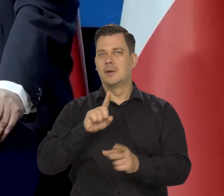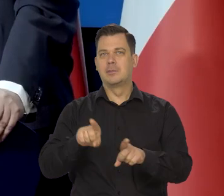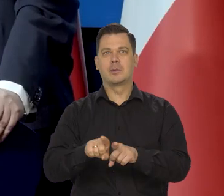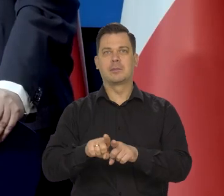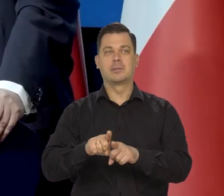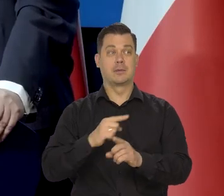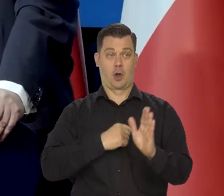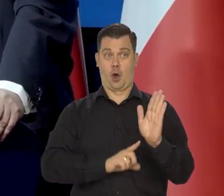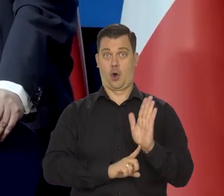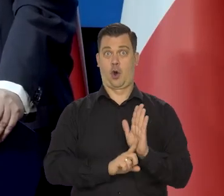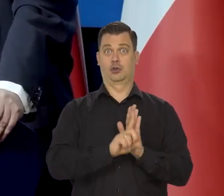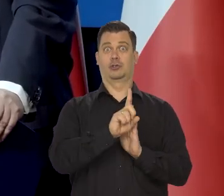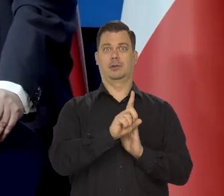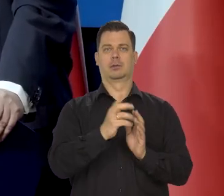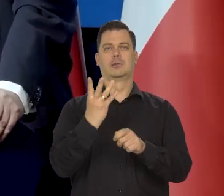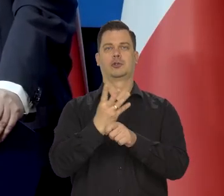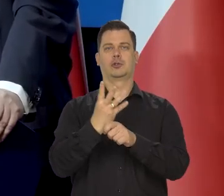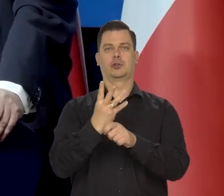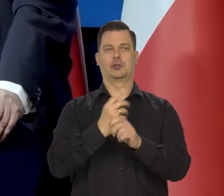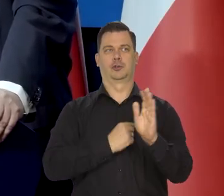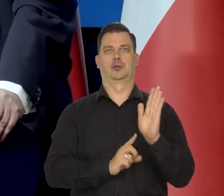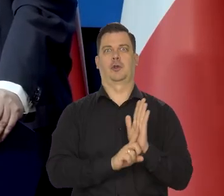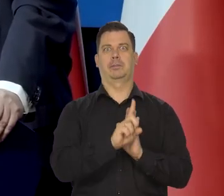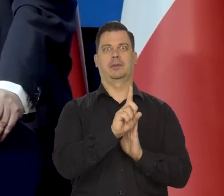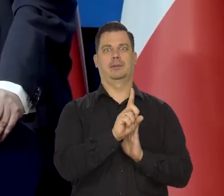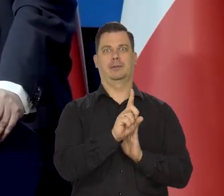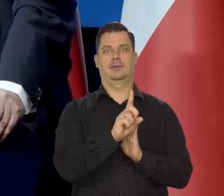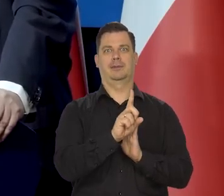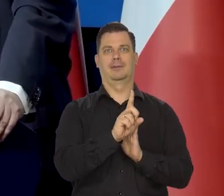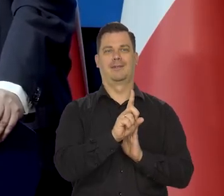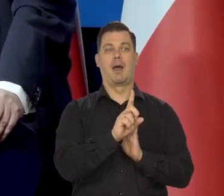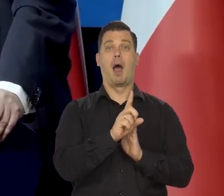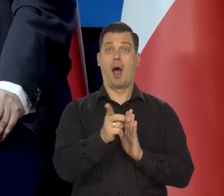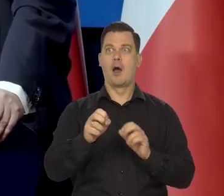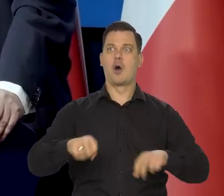to tak, jak mamy gorączkę 40, to może nie my, bo niekoniecznie jesteśmy przytomni,